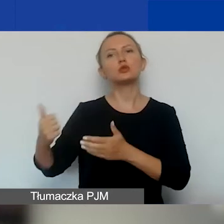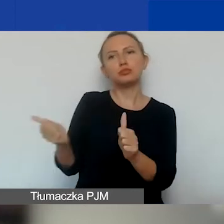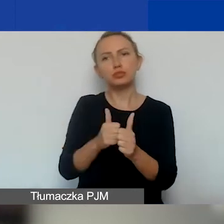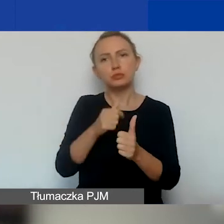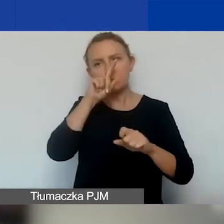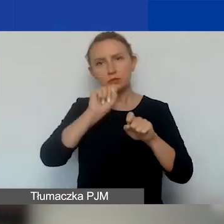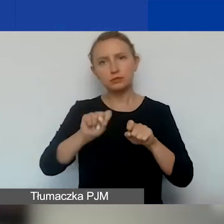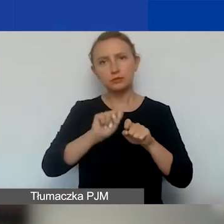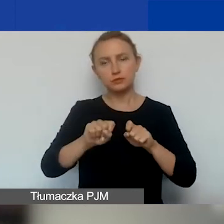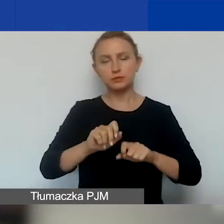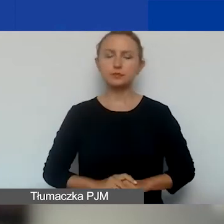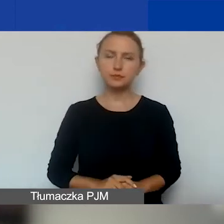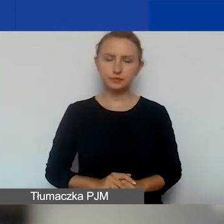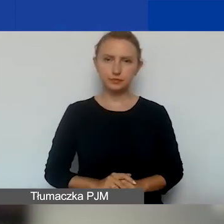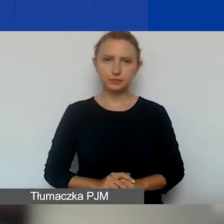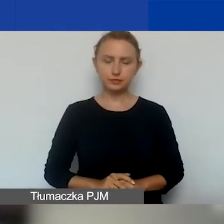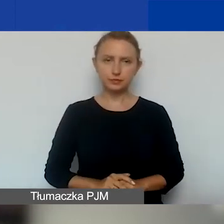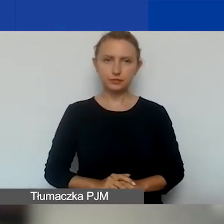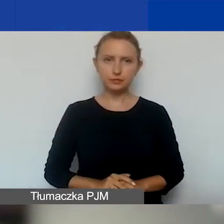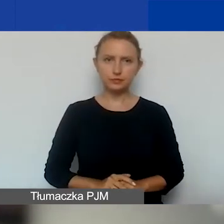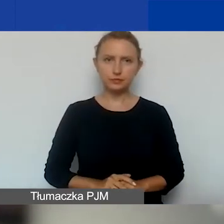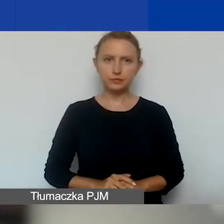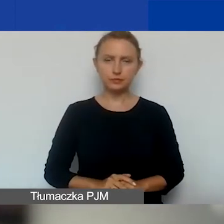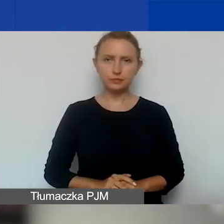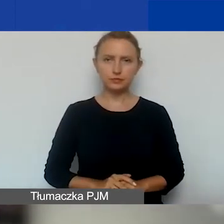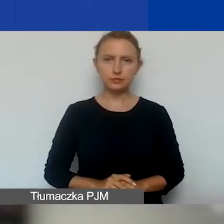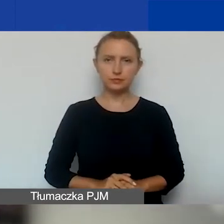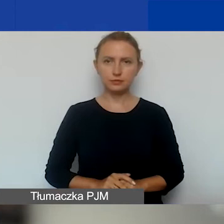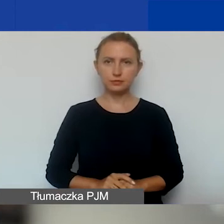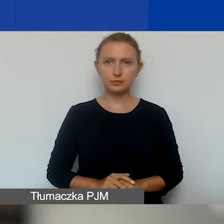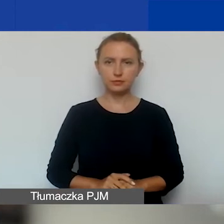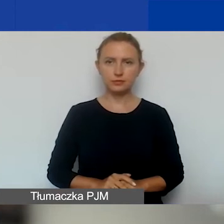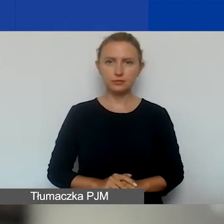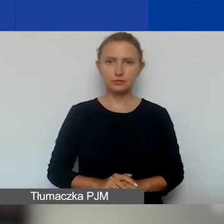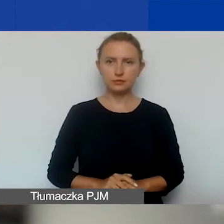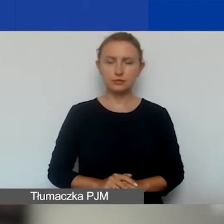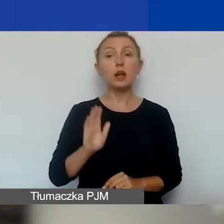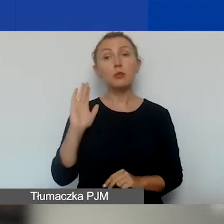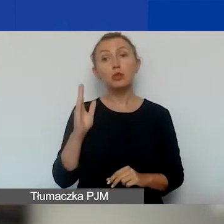Potem nad listami pracuje Komisja Grantowa